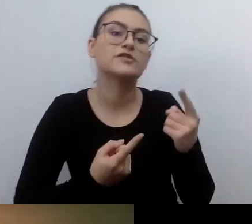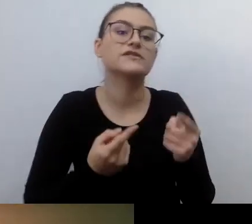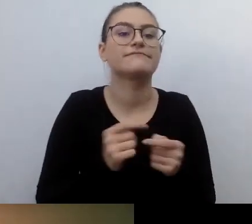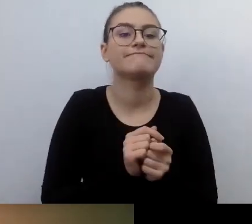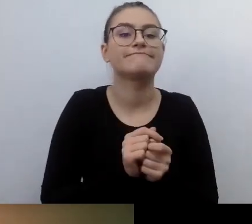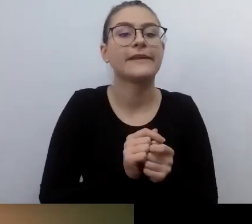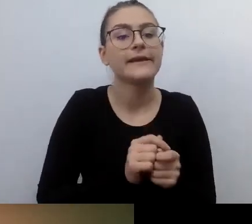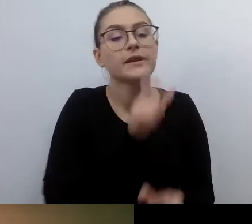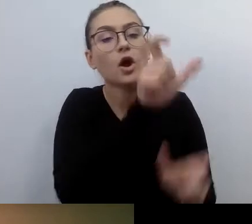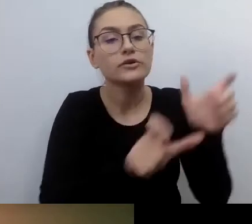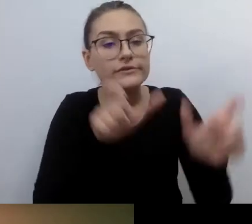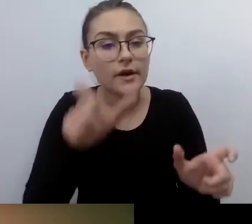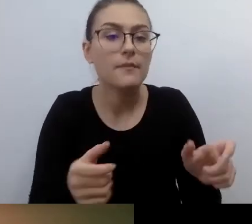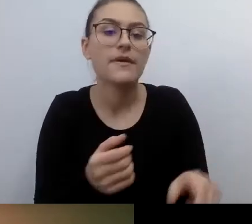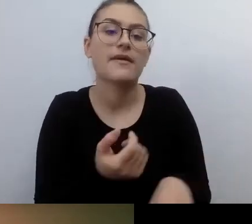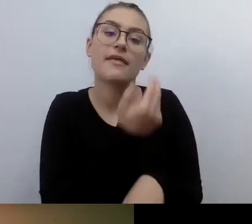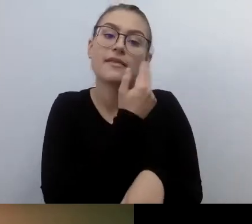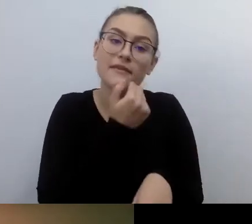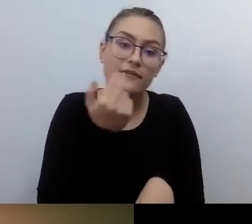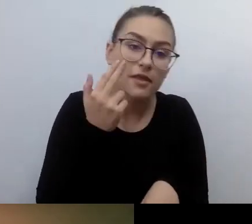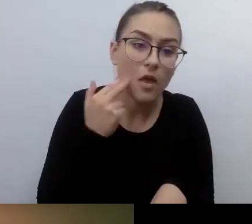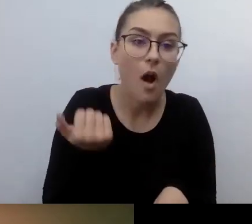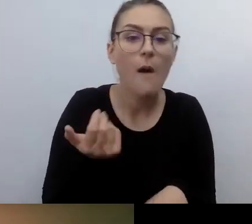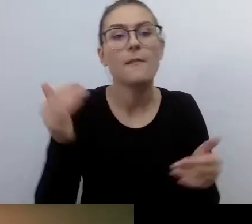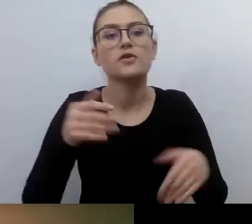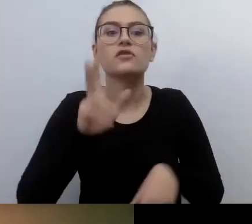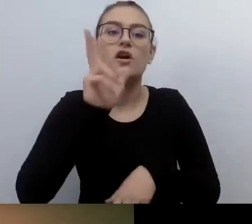Żeby nikt ich nie wystrychnął na dudka, nie oszukał.